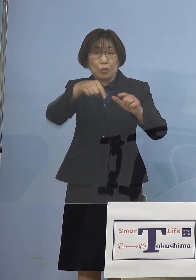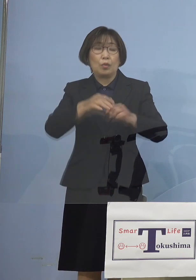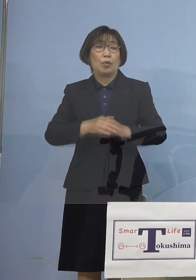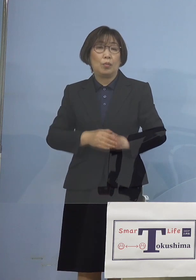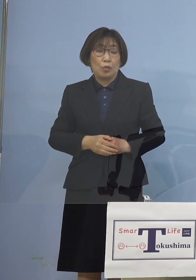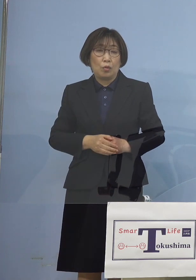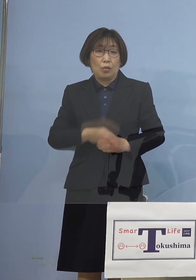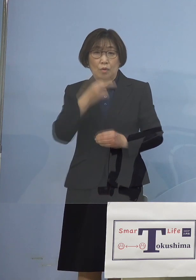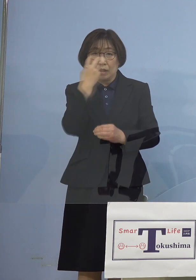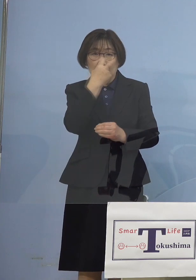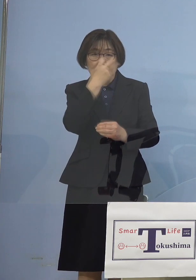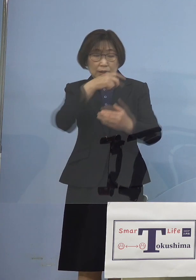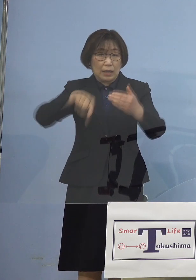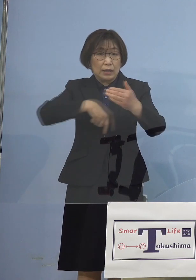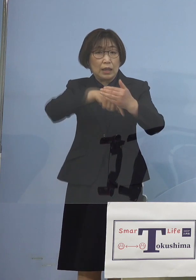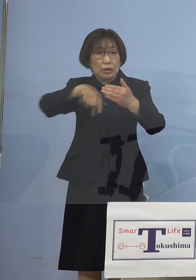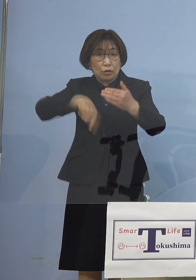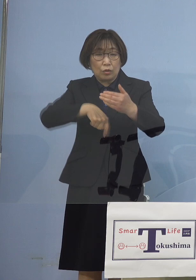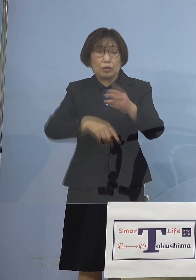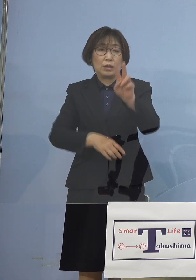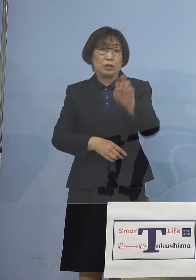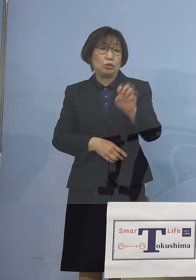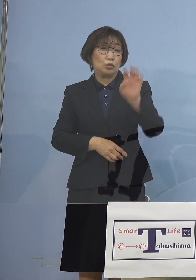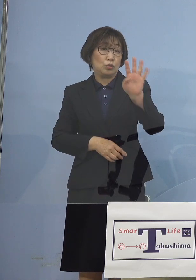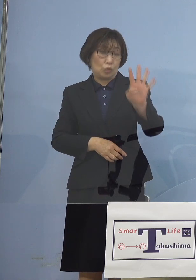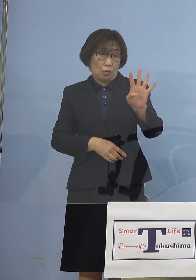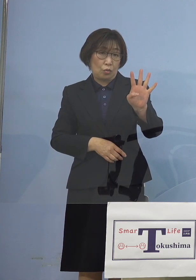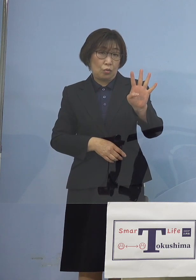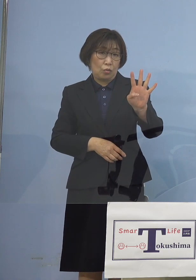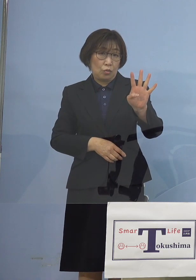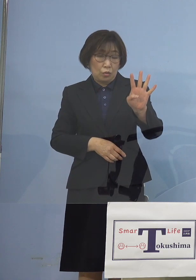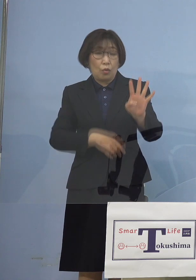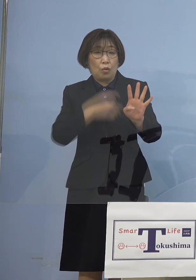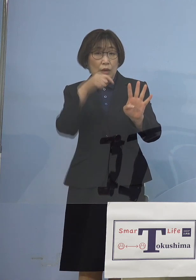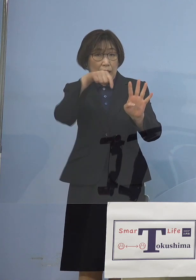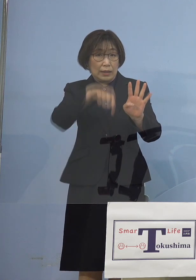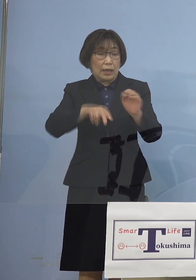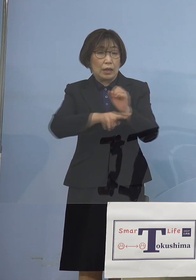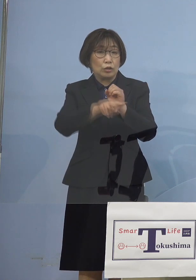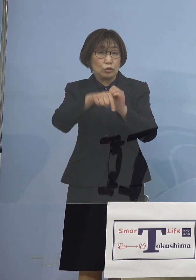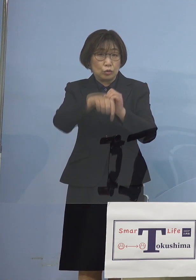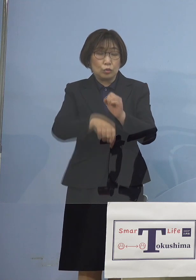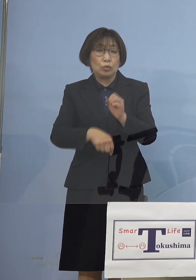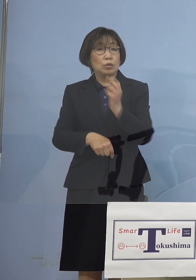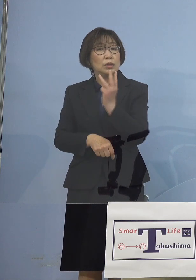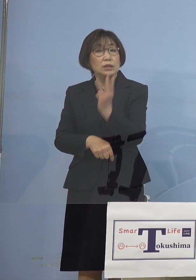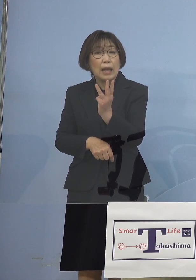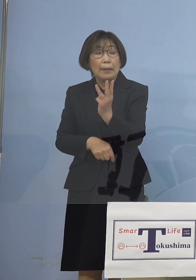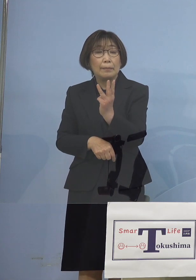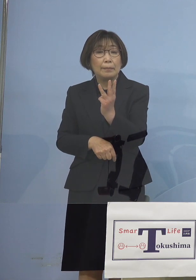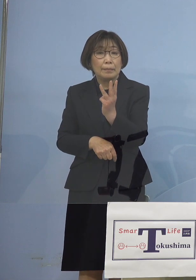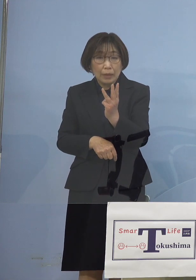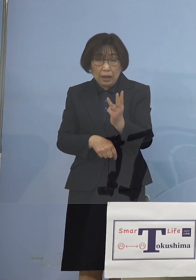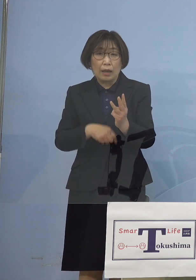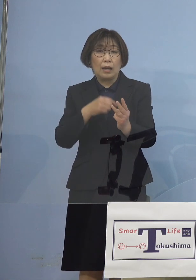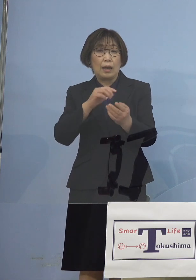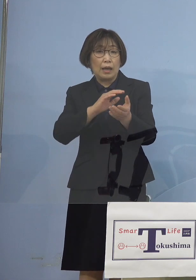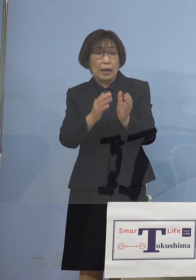こちらについては 24検体中の3検体しか 実は陽性がなかったと 変異株